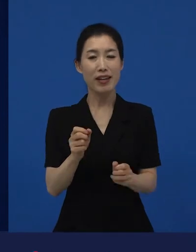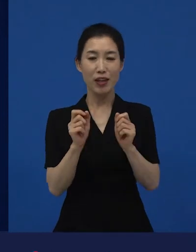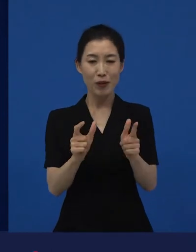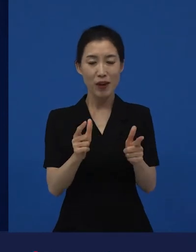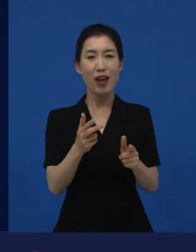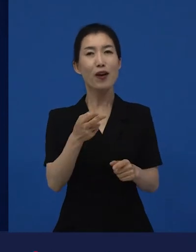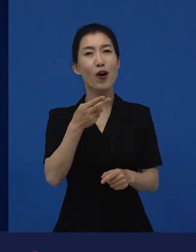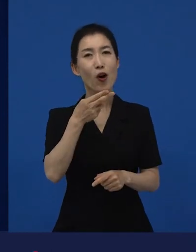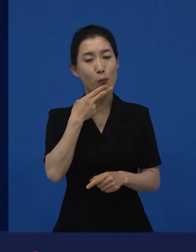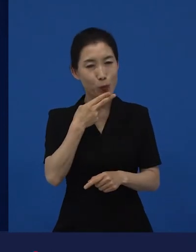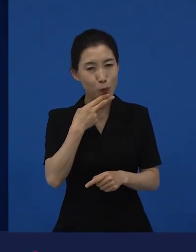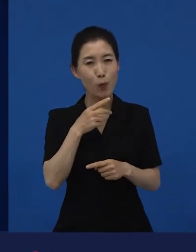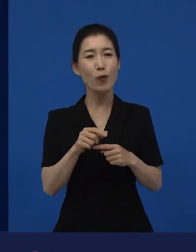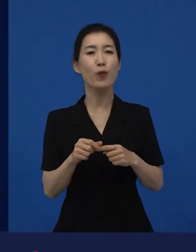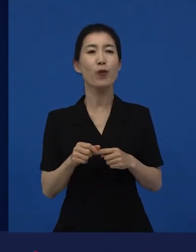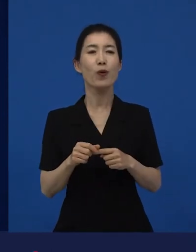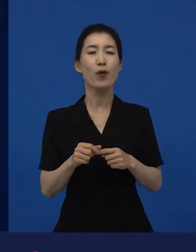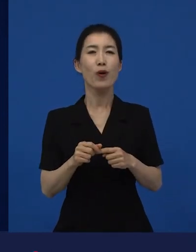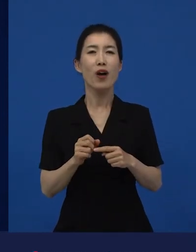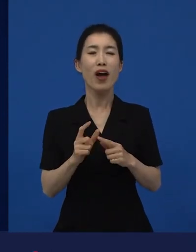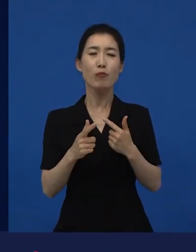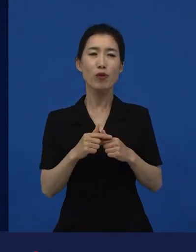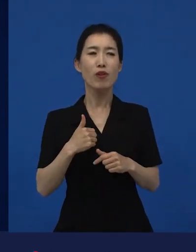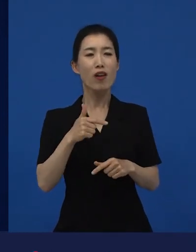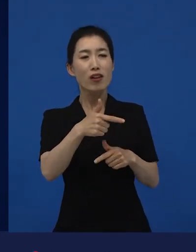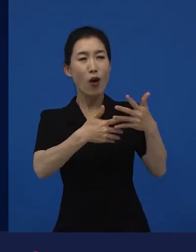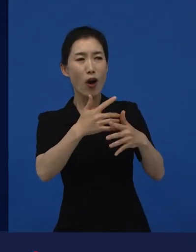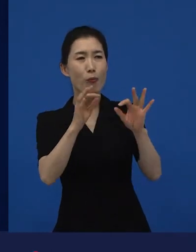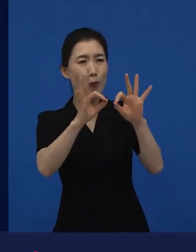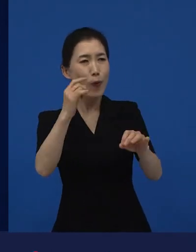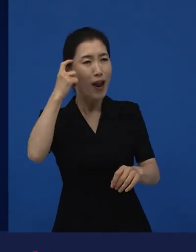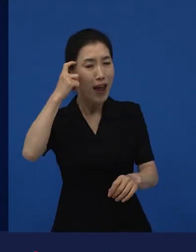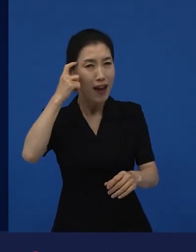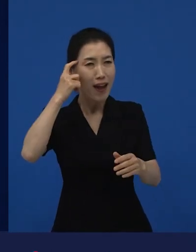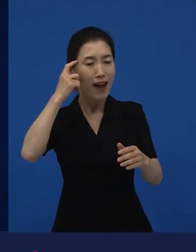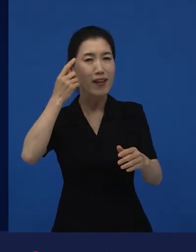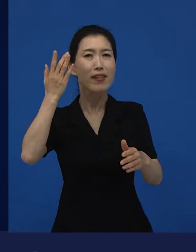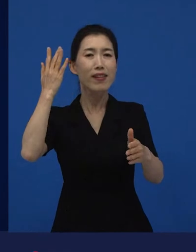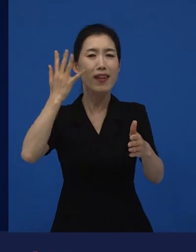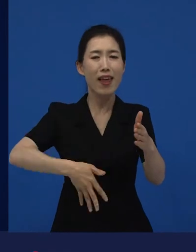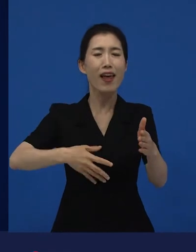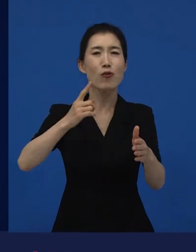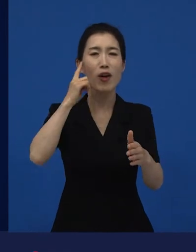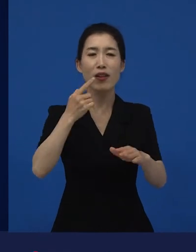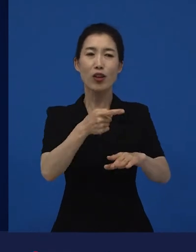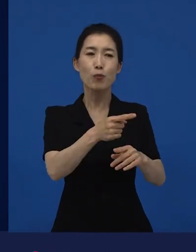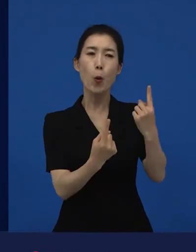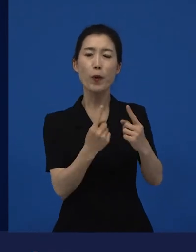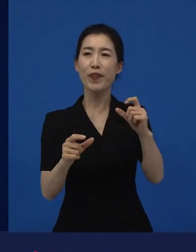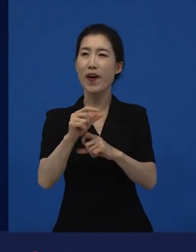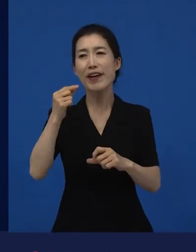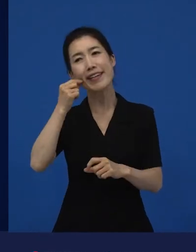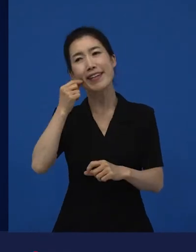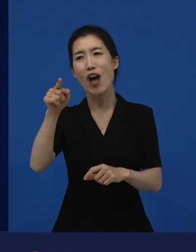또 기회를 떠나서 나 보려고 했는데, 라고 하지만 또 더 보고 싶은 영화가 있는데